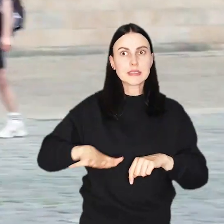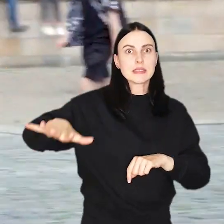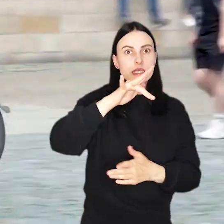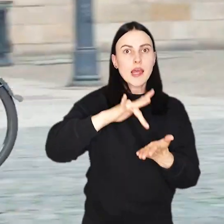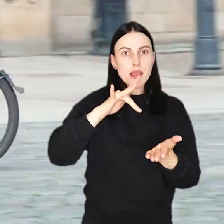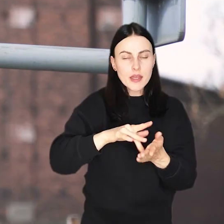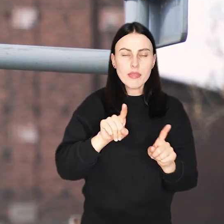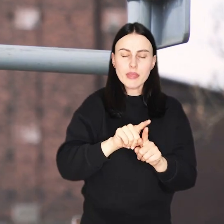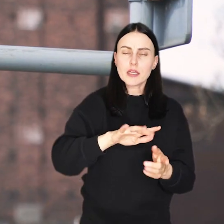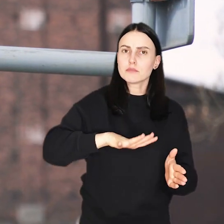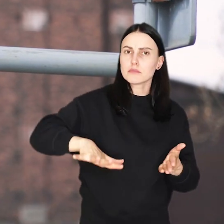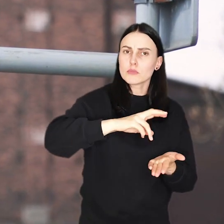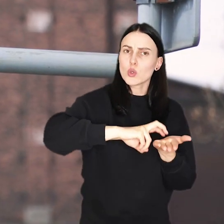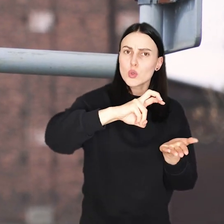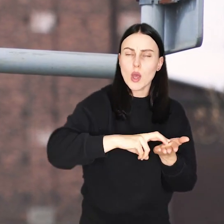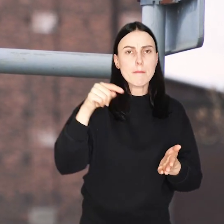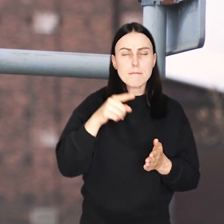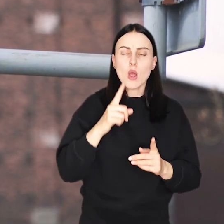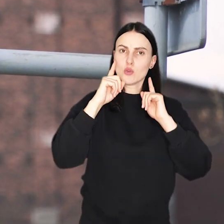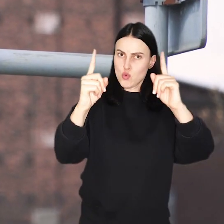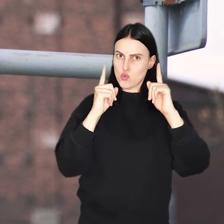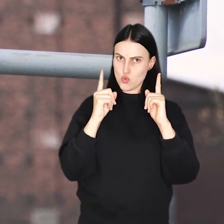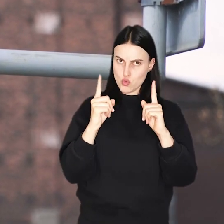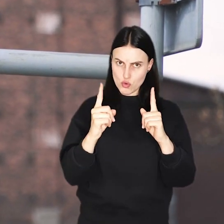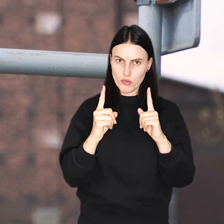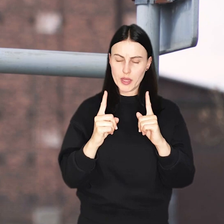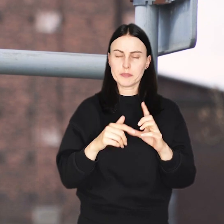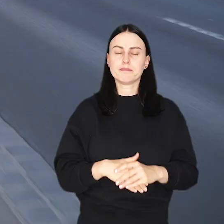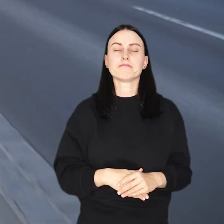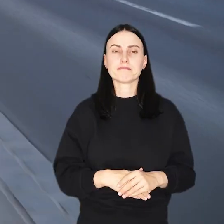i okoliczne deptaki to miejsca, w których należy zachować szczególną ostrożność